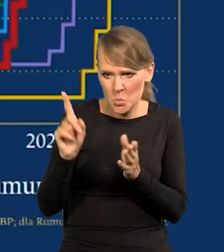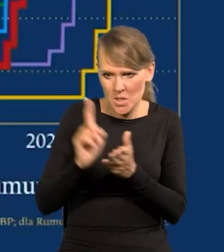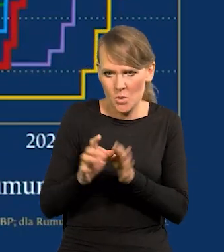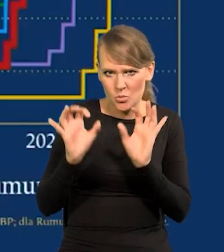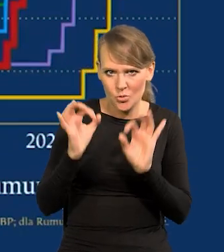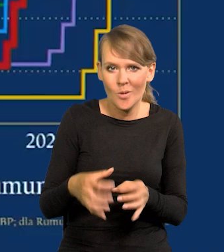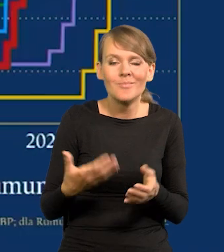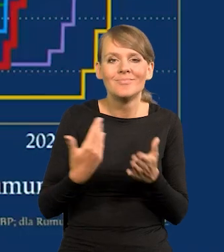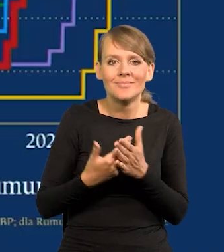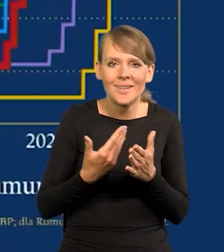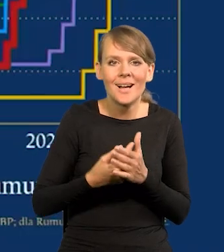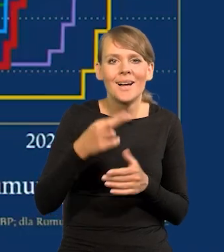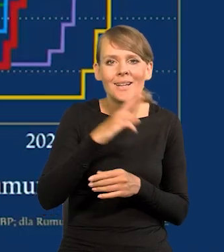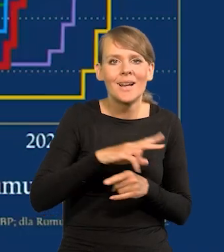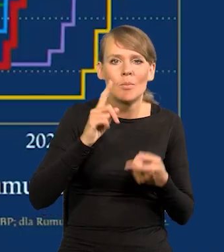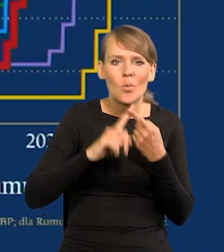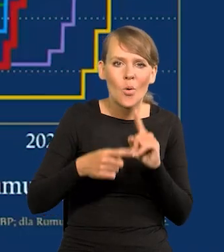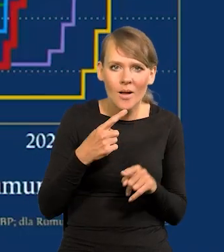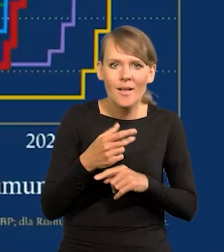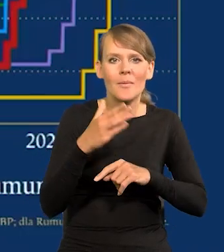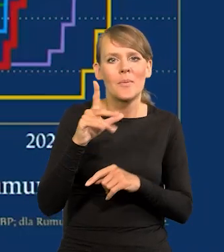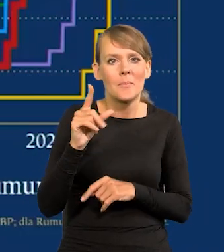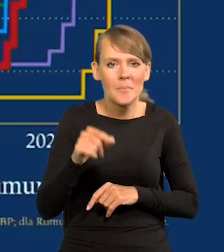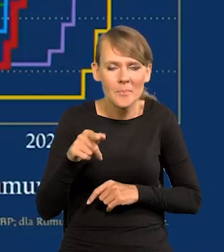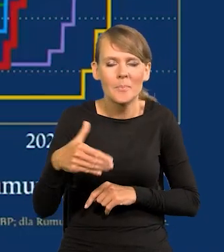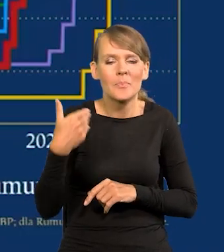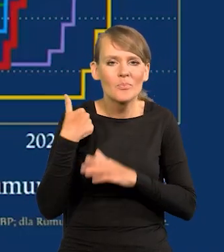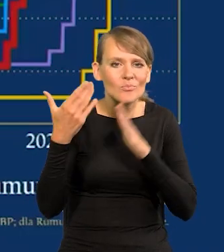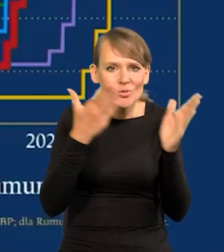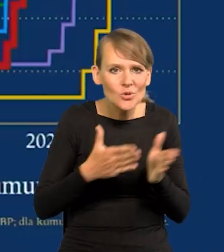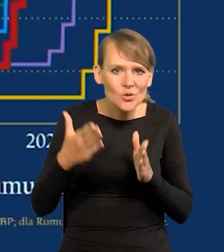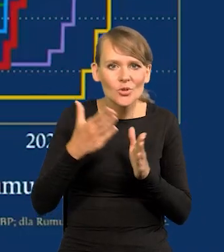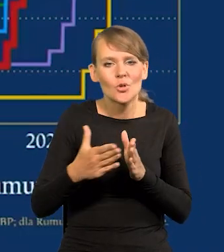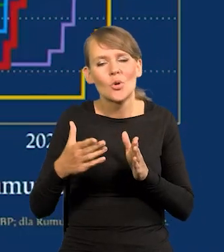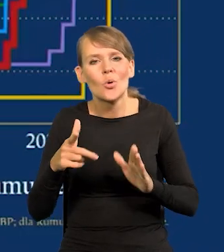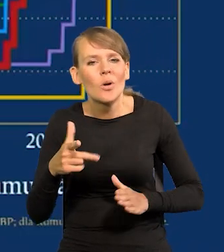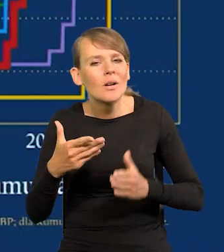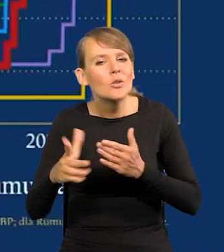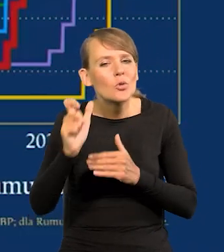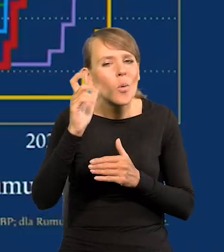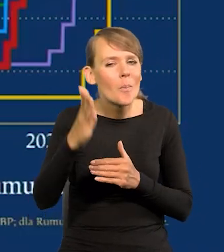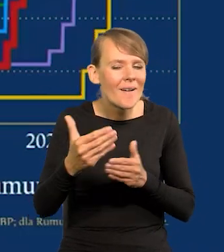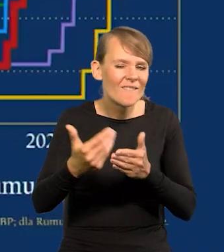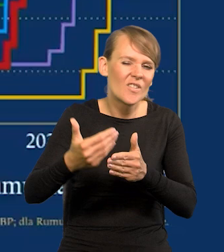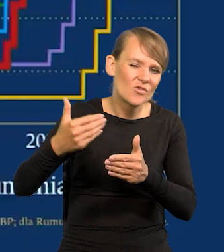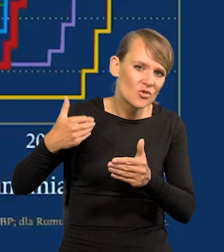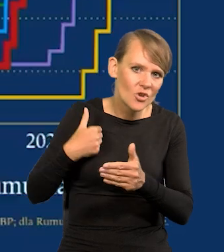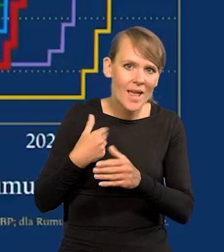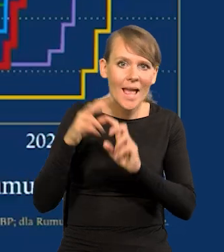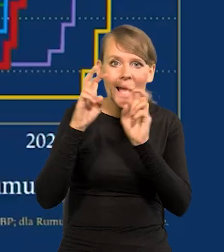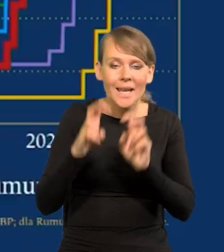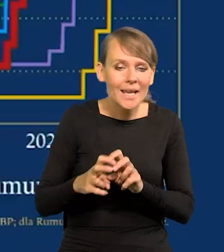Bo Rada Polityki i Zarząd NBP przygotowywali się do wszystkich tych ruchów długo wcześniej, zanim się kryzys pojawił.